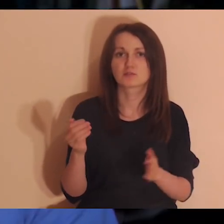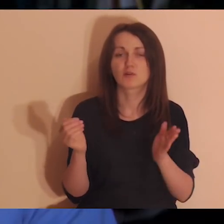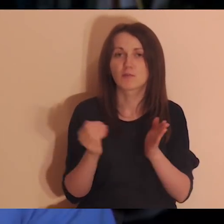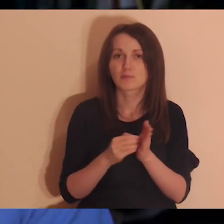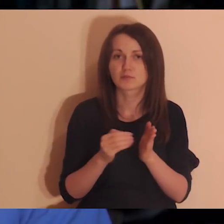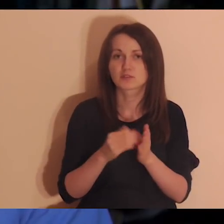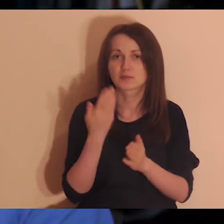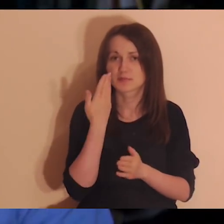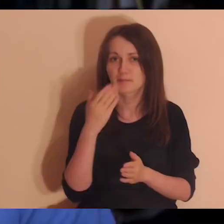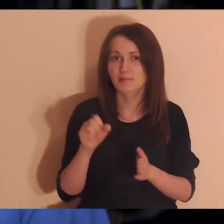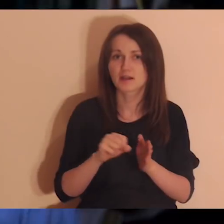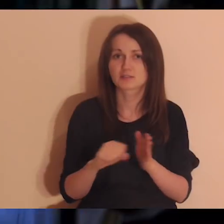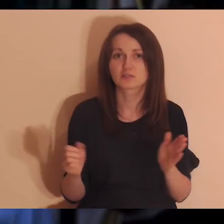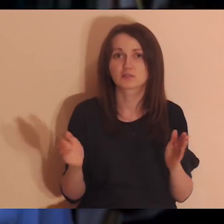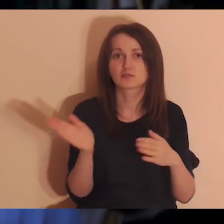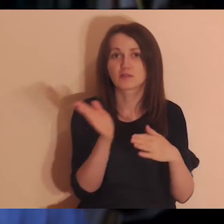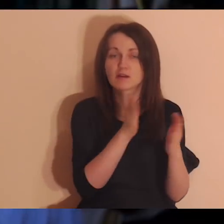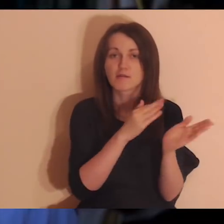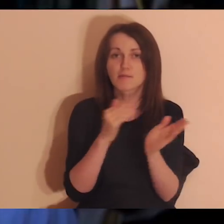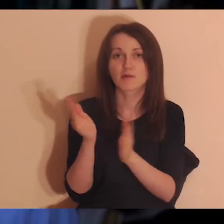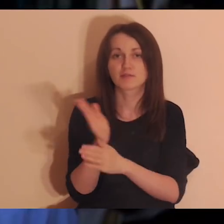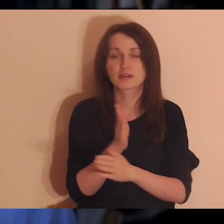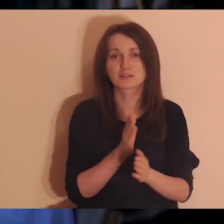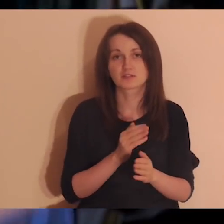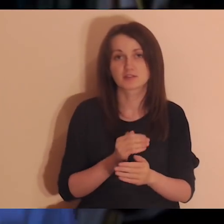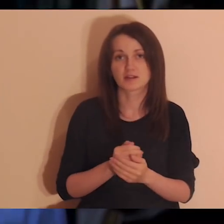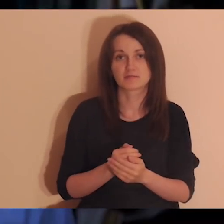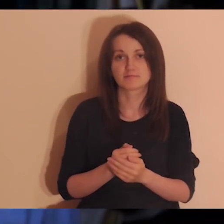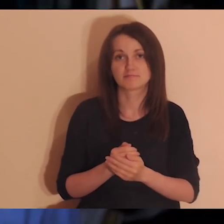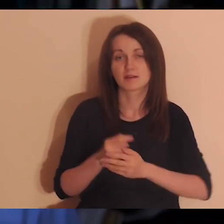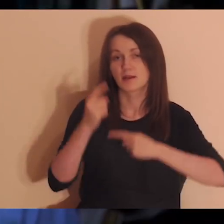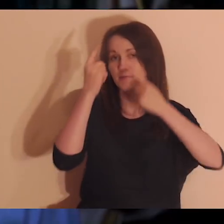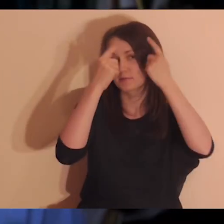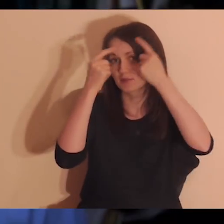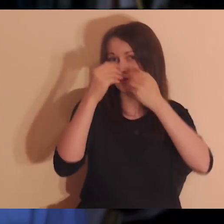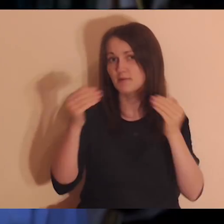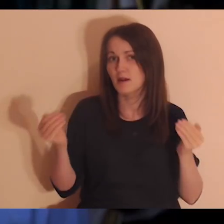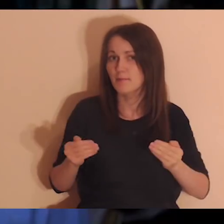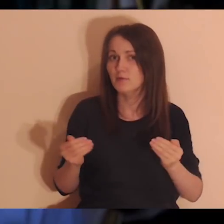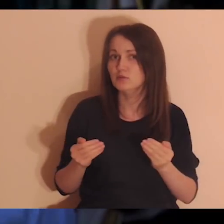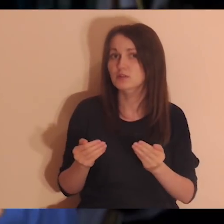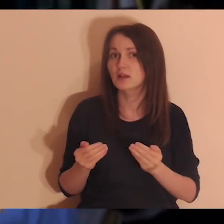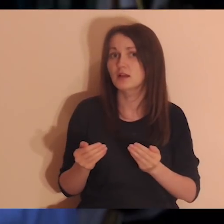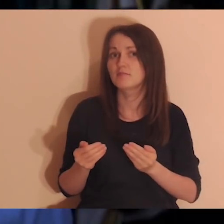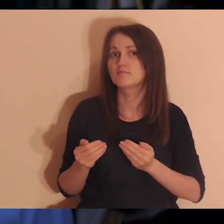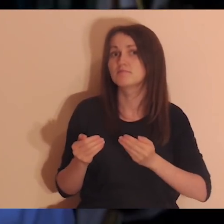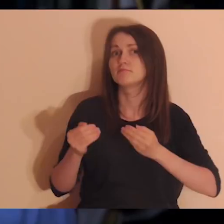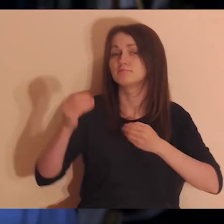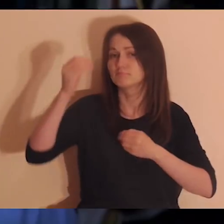a czasami zapominamy, że to jest coś, czego się można nauczyć, albo coś, o co trzeba dbać.